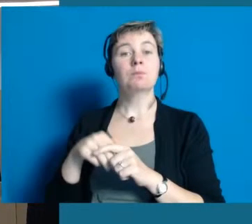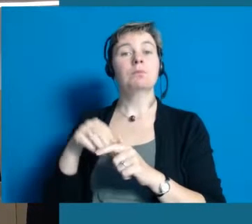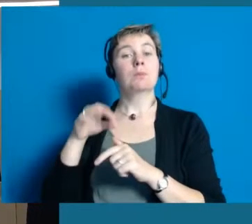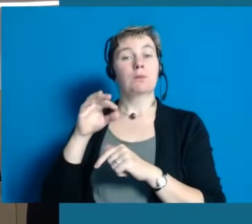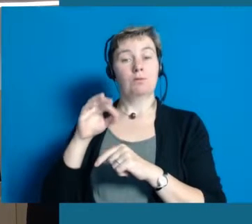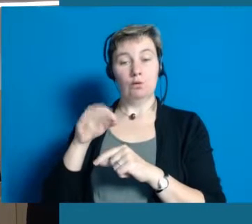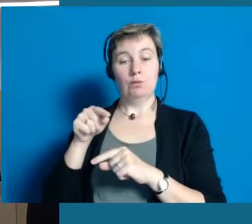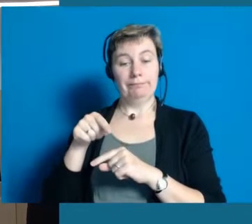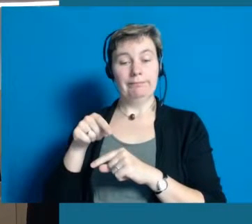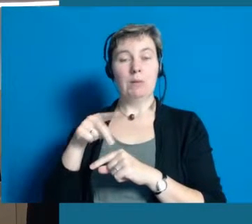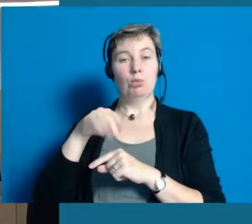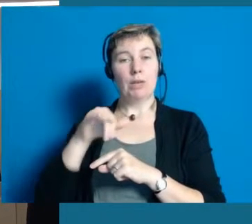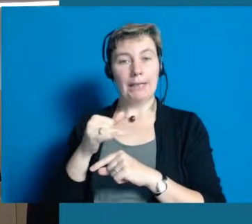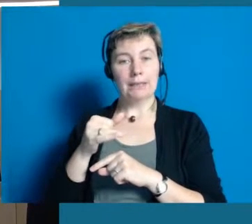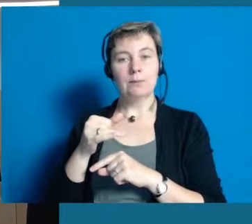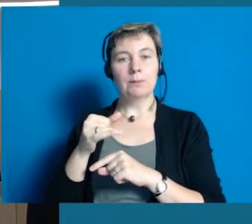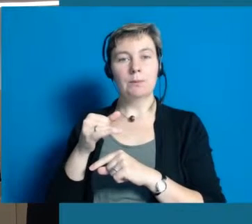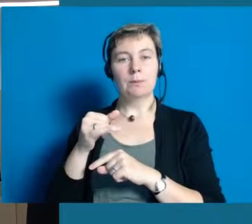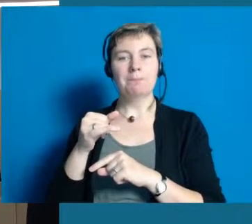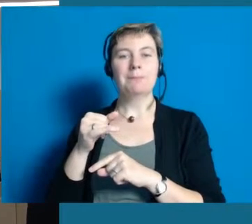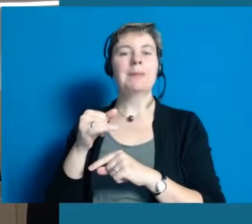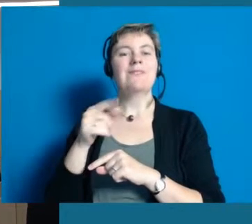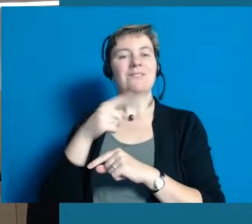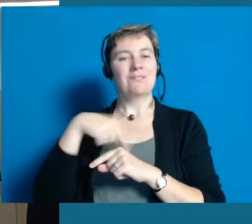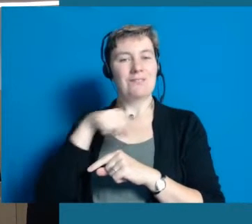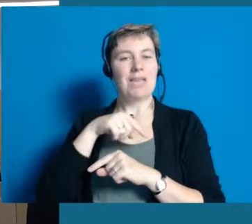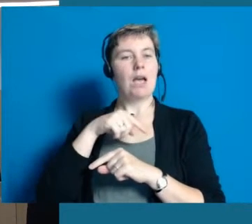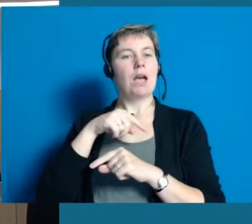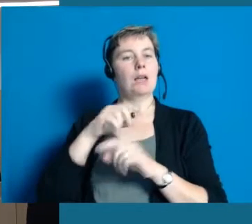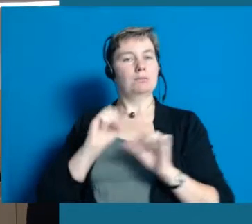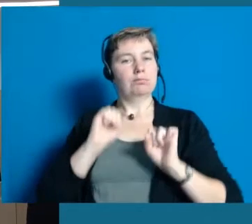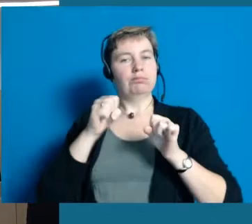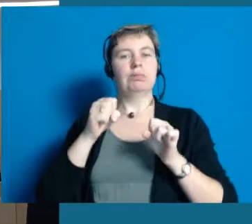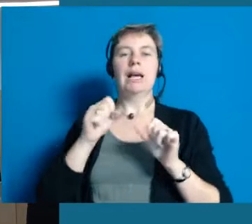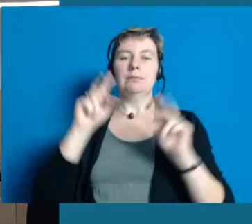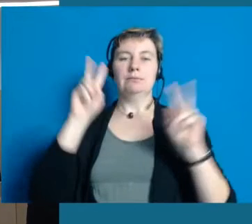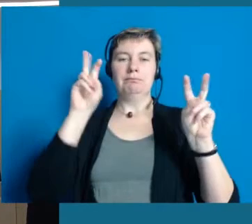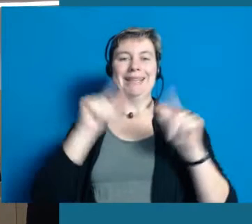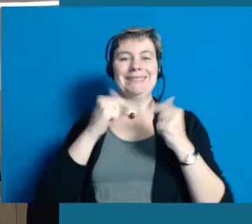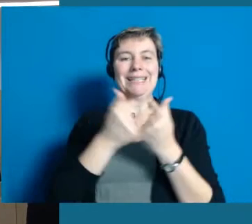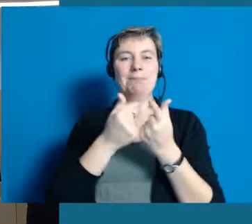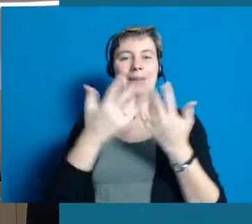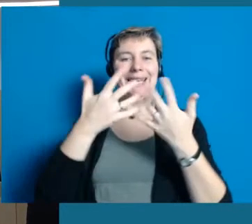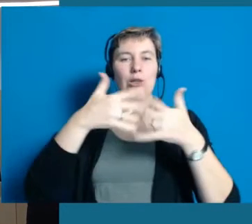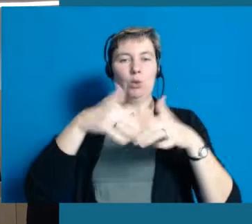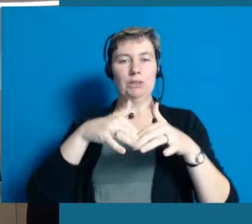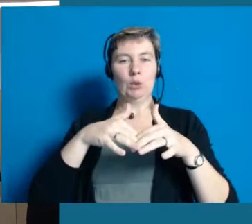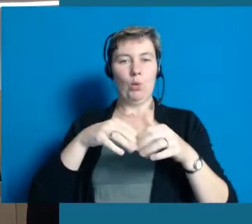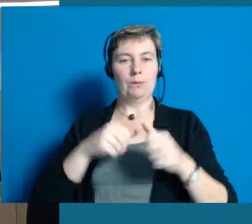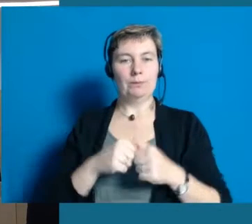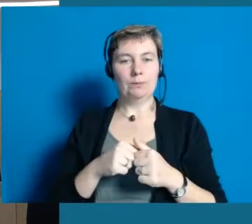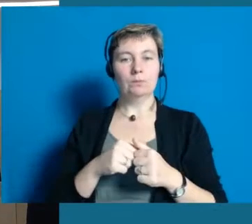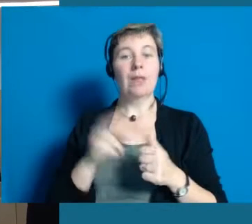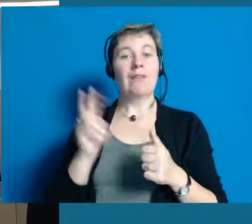Wir haben, um dieses Projekt stemmen zu können, ein sogenanntes Team Inklusion gegründet, initiiert.